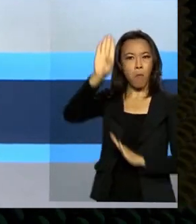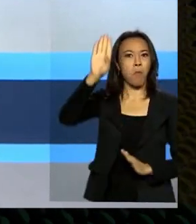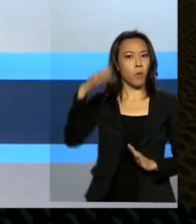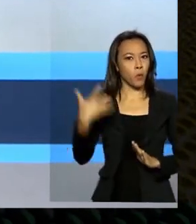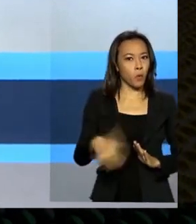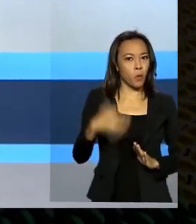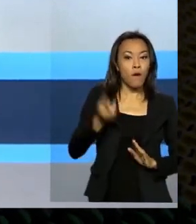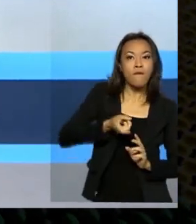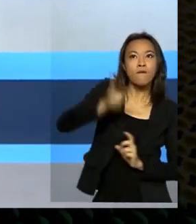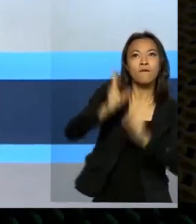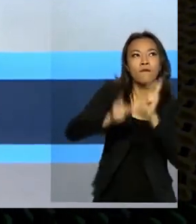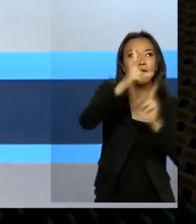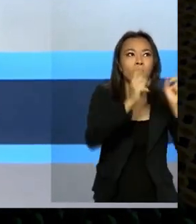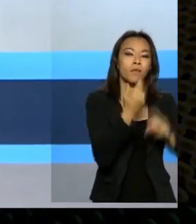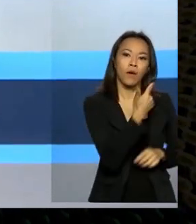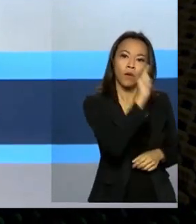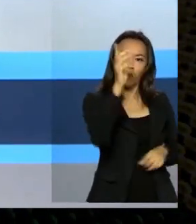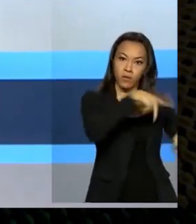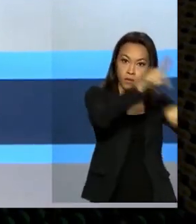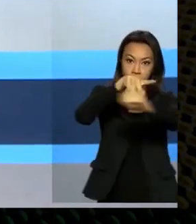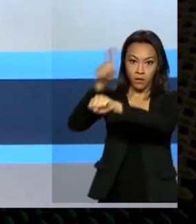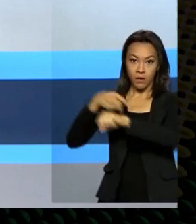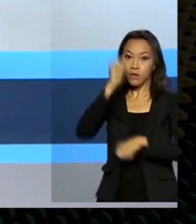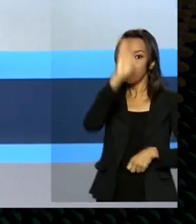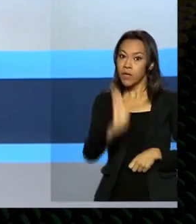para outros países o Brasil tem atraído investimentos